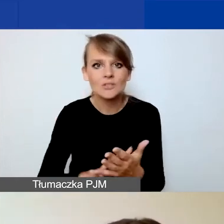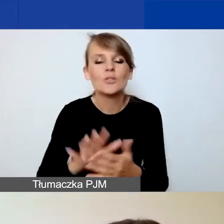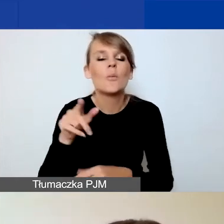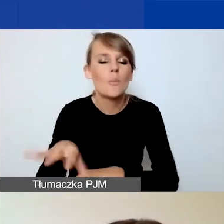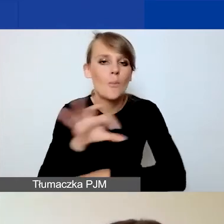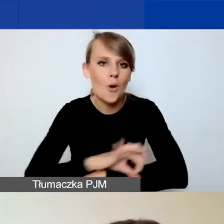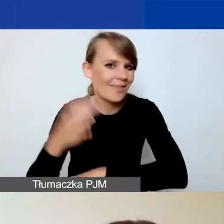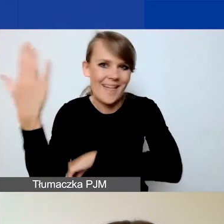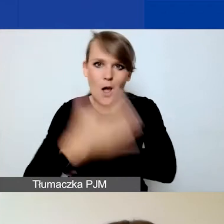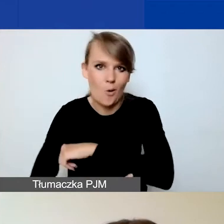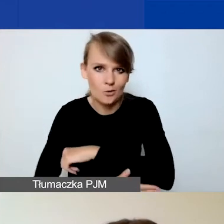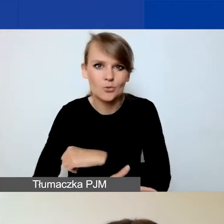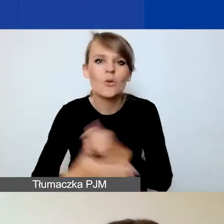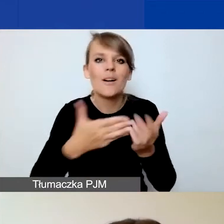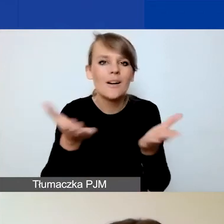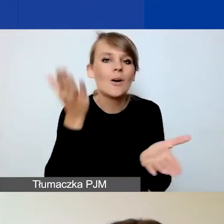jak już skończycie edytować,